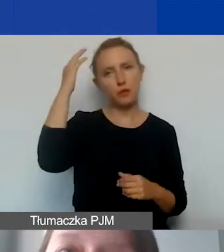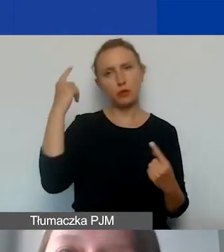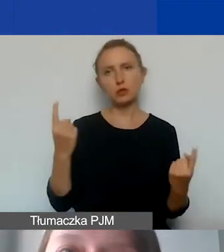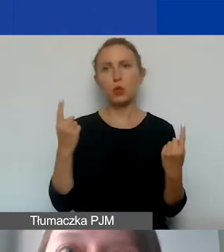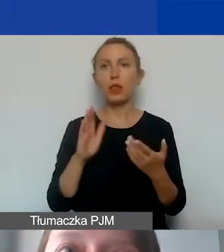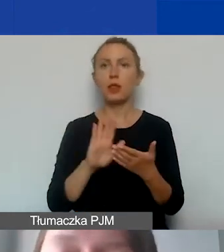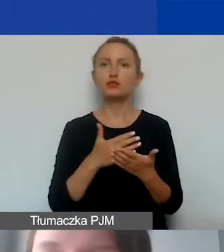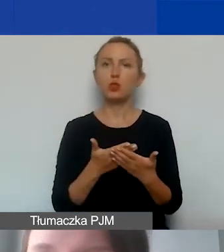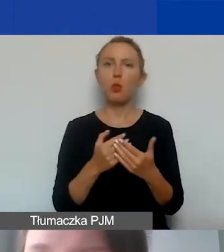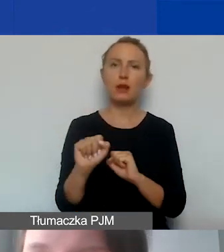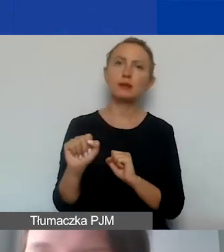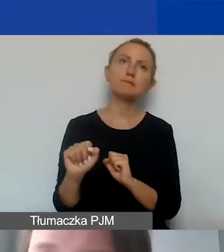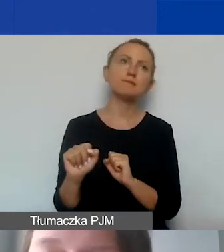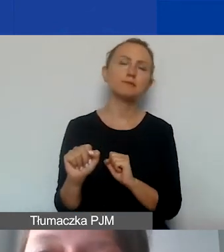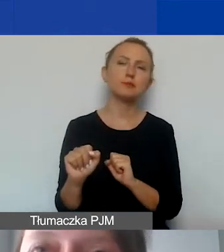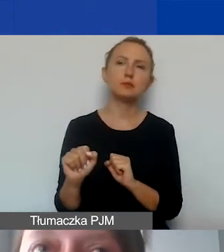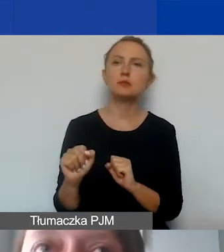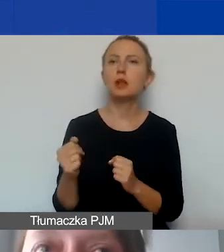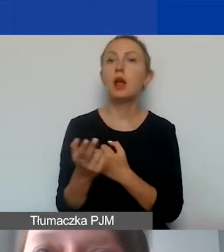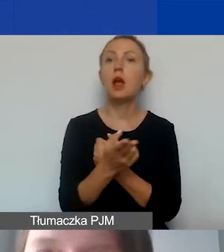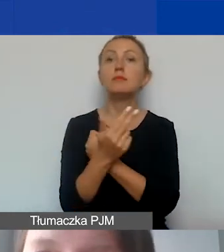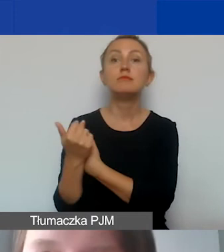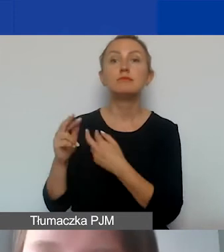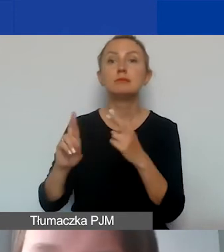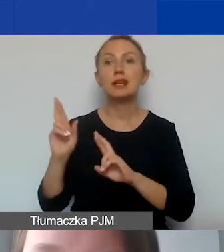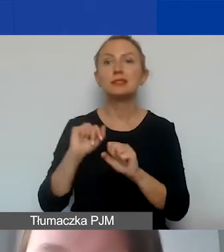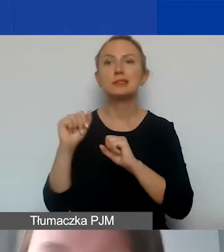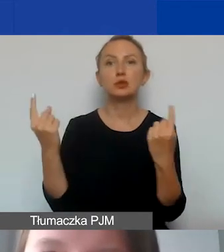że np. w ramach naboru interwencyjnego mamy sytuację kryzysową.